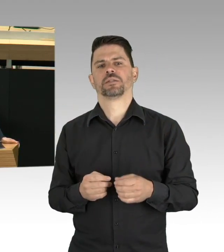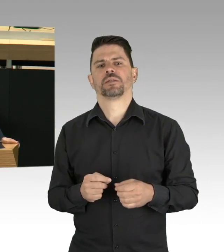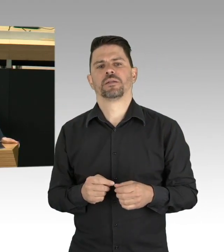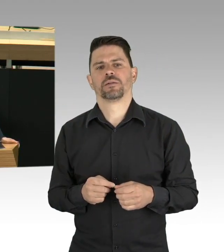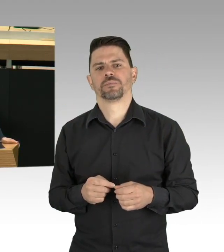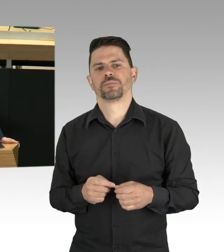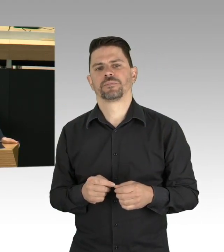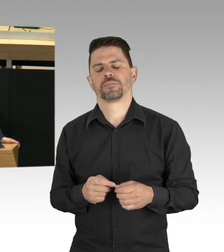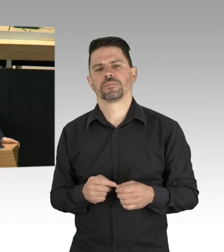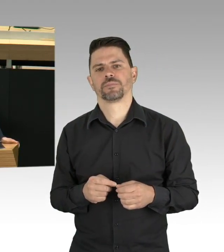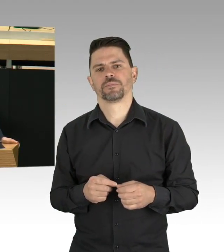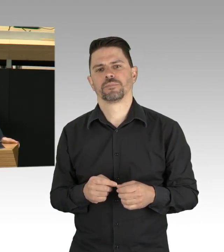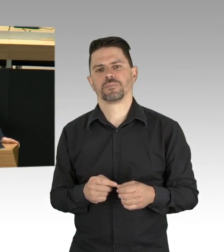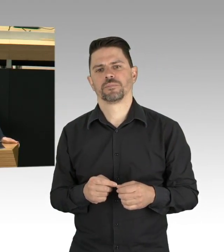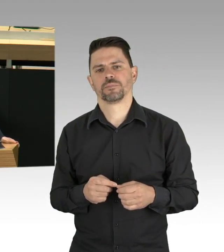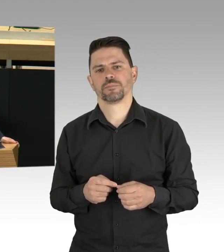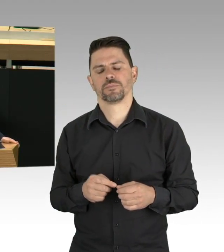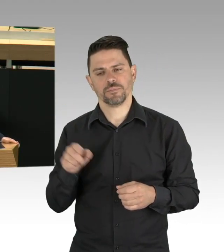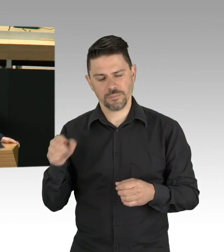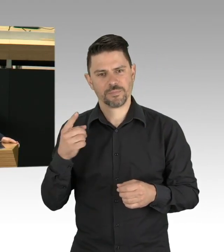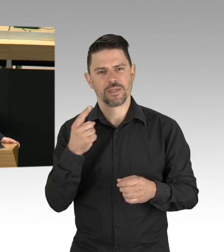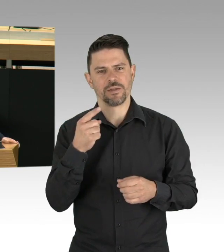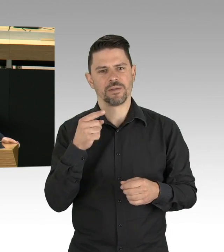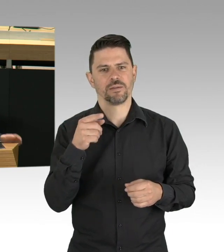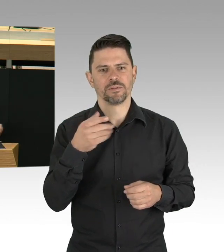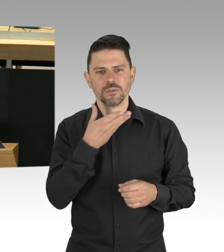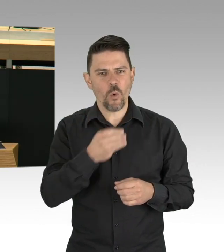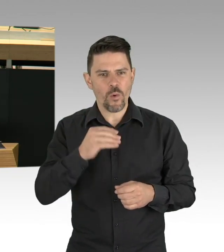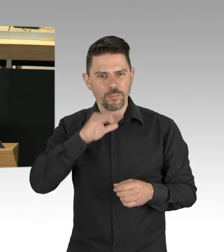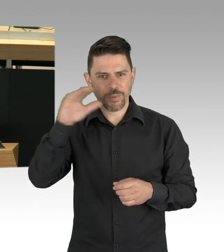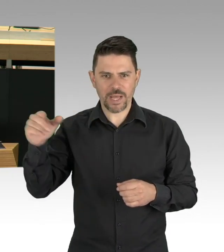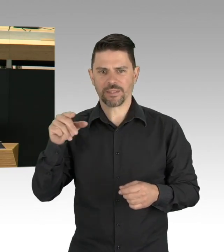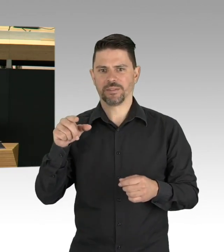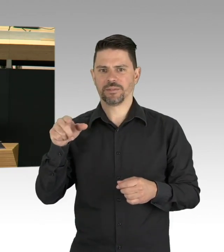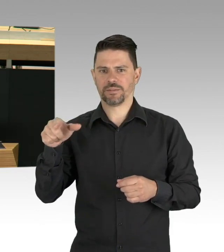New York City OEM ist darauf zu sehen, Office of Emergency Management,